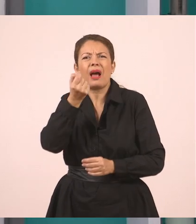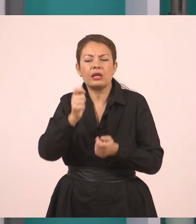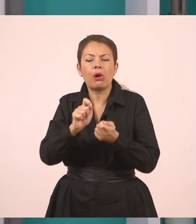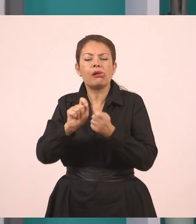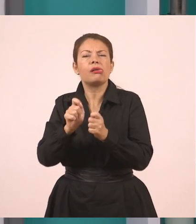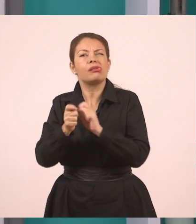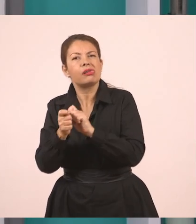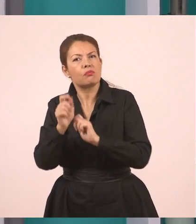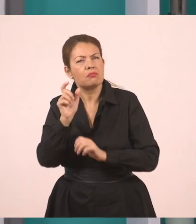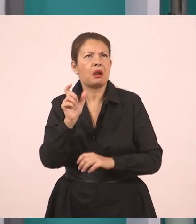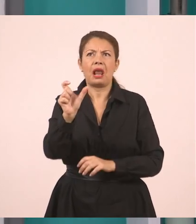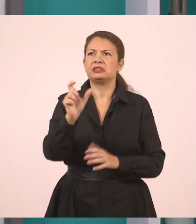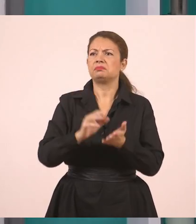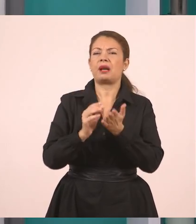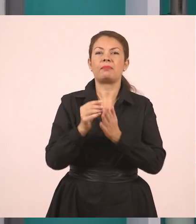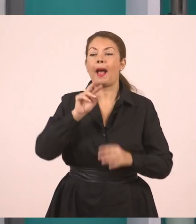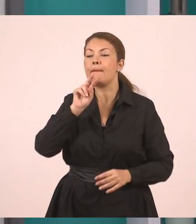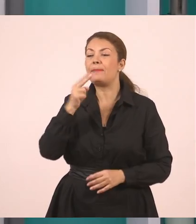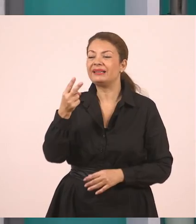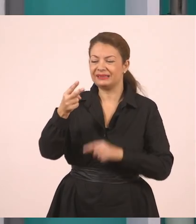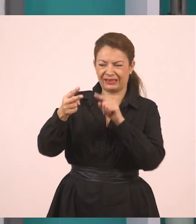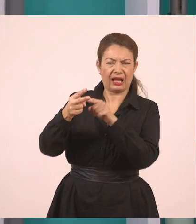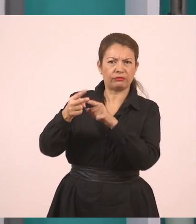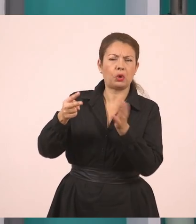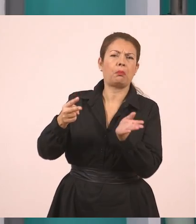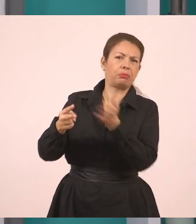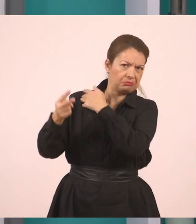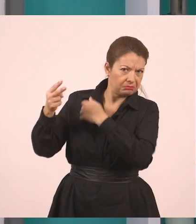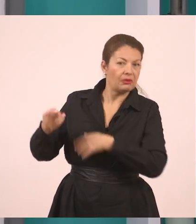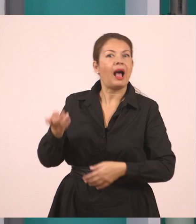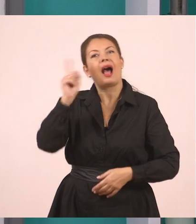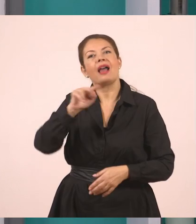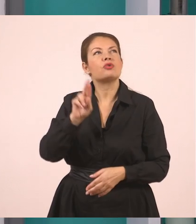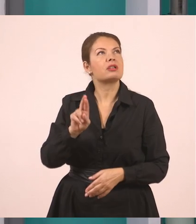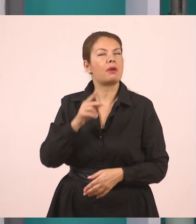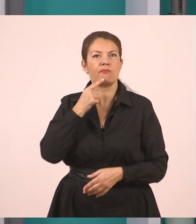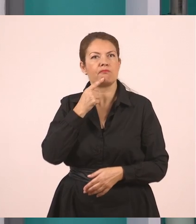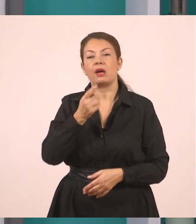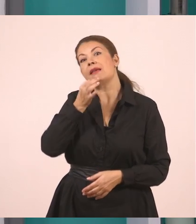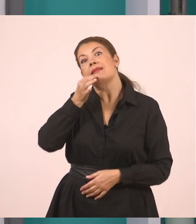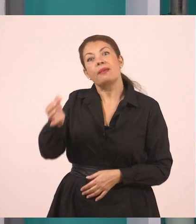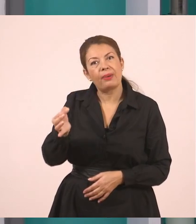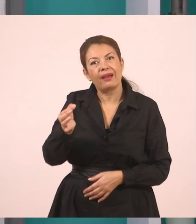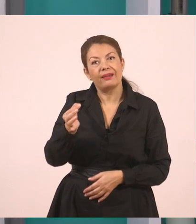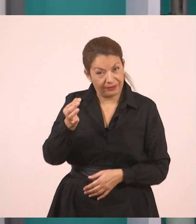Ας μη βάλω απάντησε, θα γράψω "και αυτός είπε". Και αυτός, λοιπόν, είπε - και το κυκλώνω γιατί εδώ έχουμε την αλλαγή,